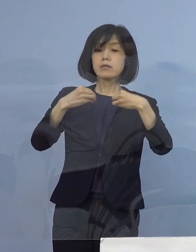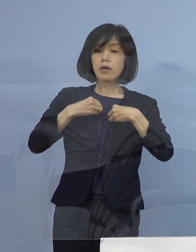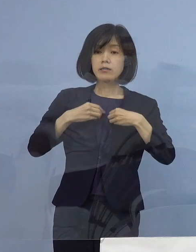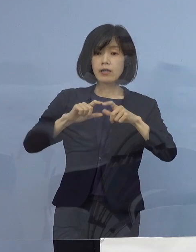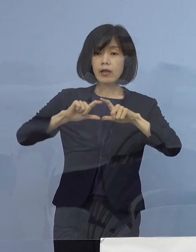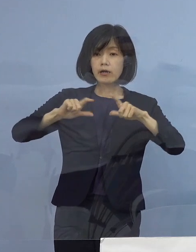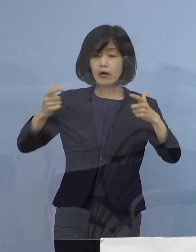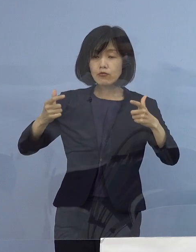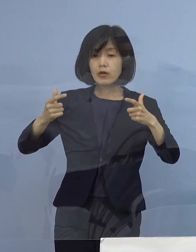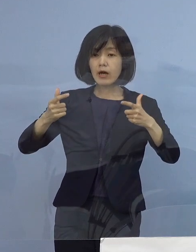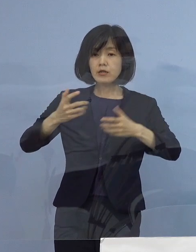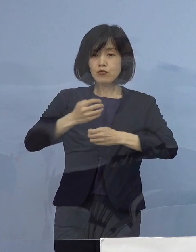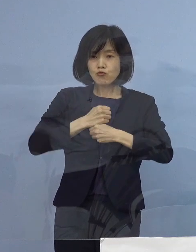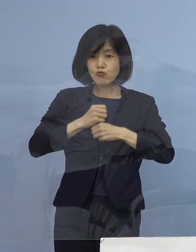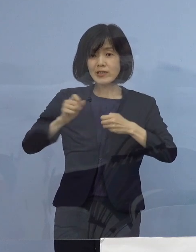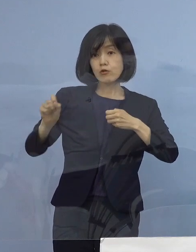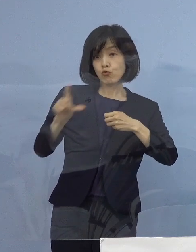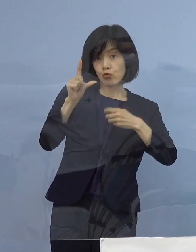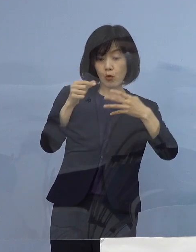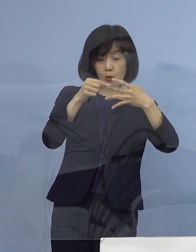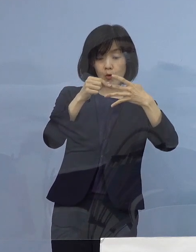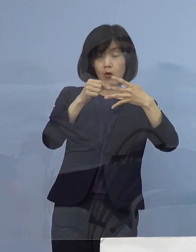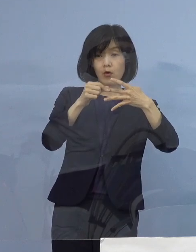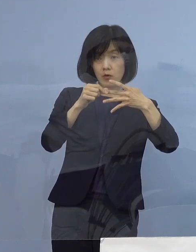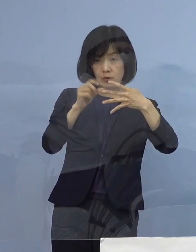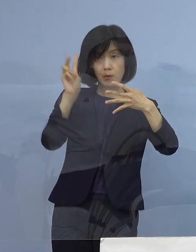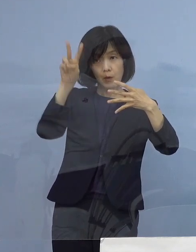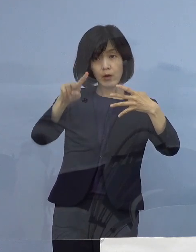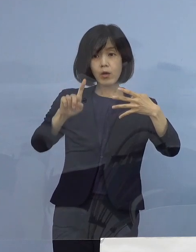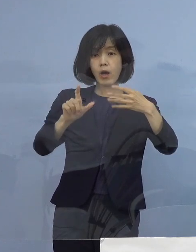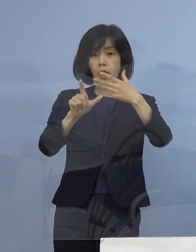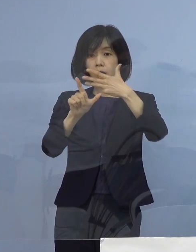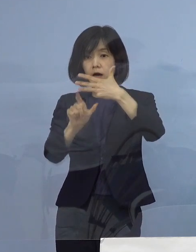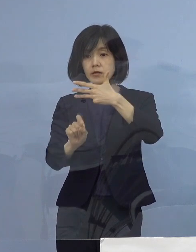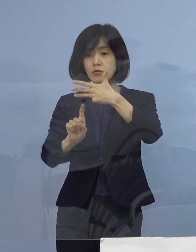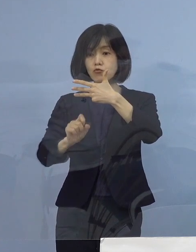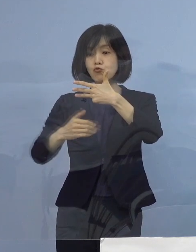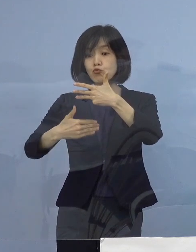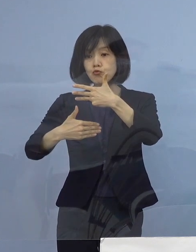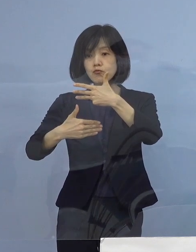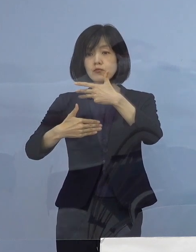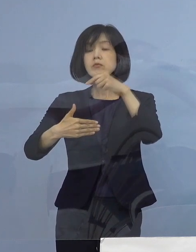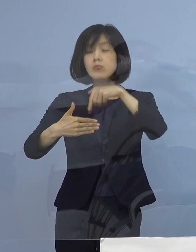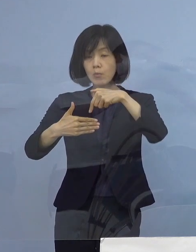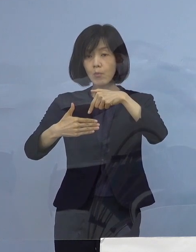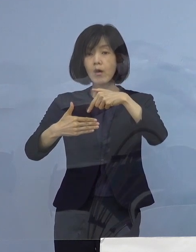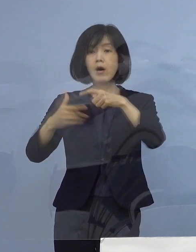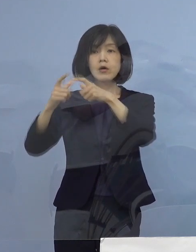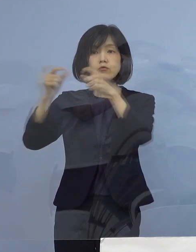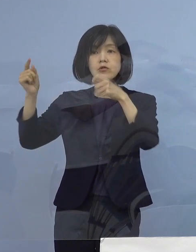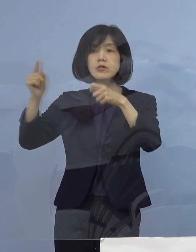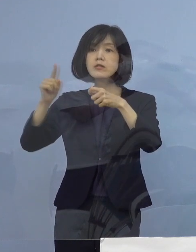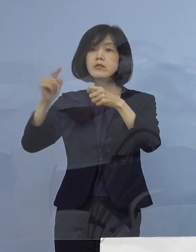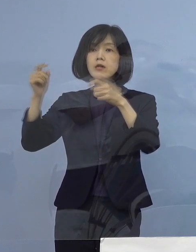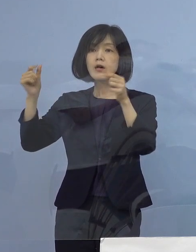そして、その2日後（8月）19日でありますが これは国で言うところの「ステージ4」